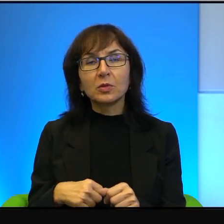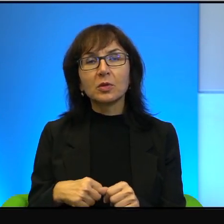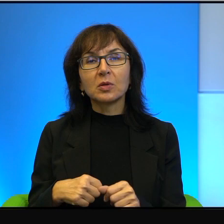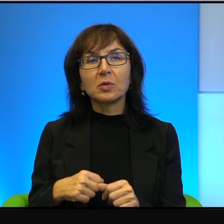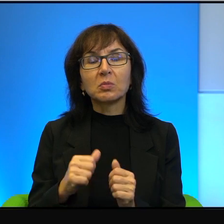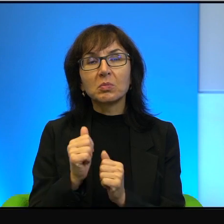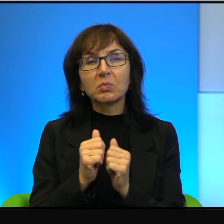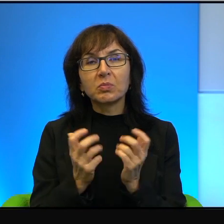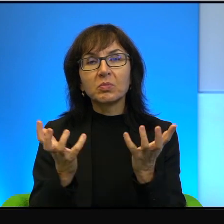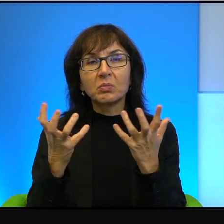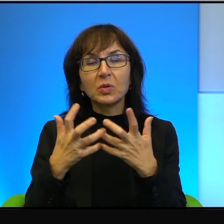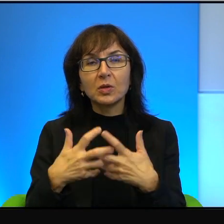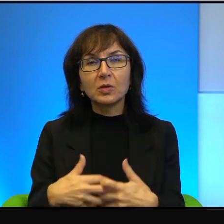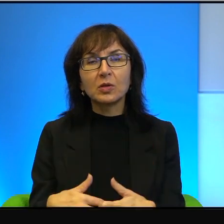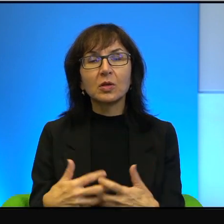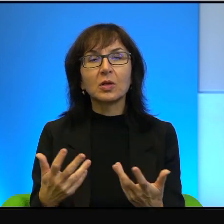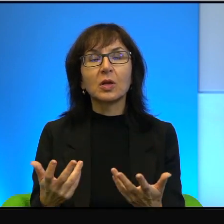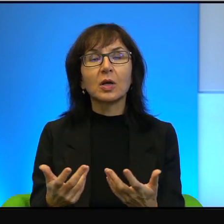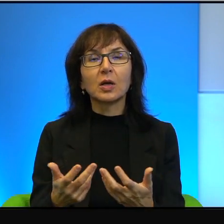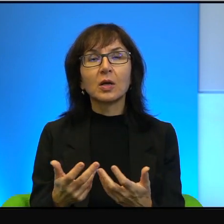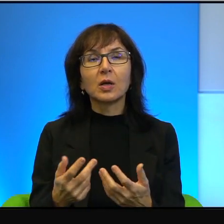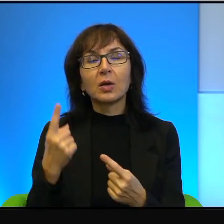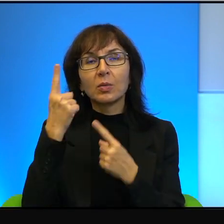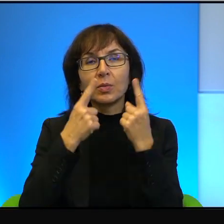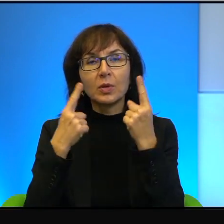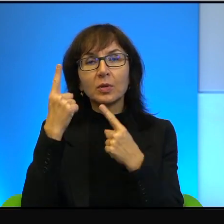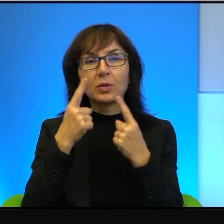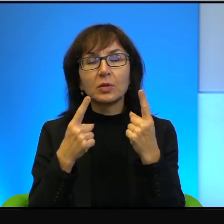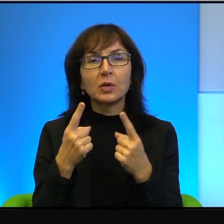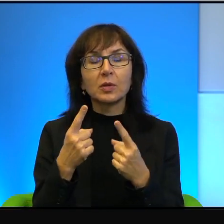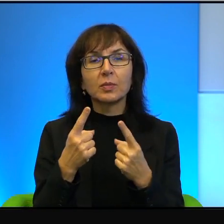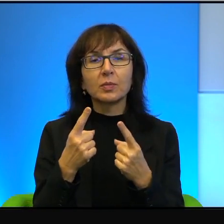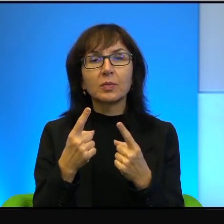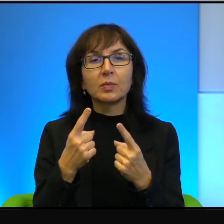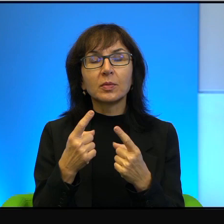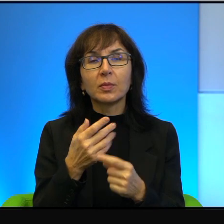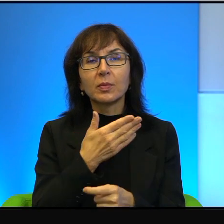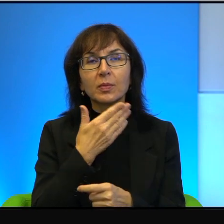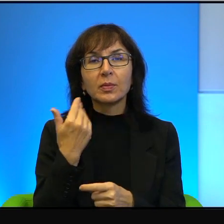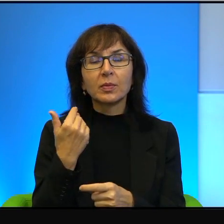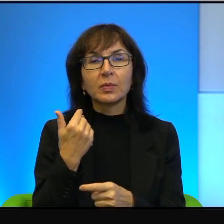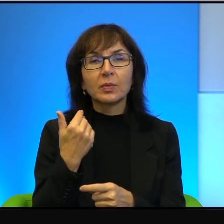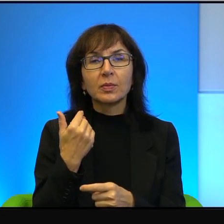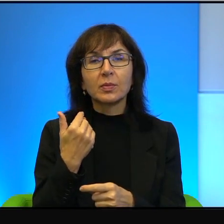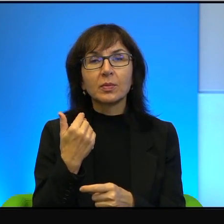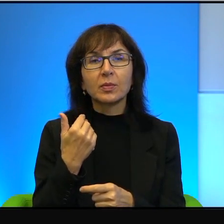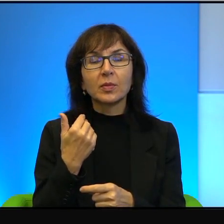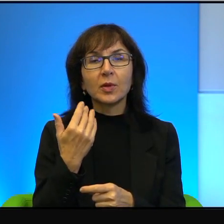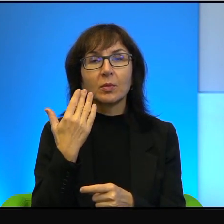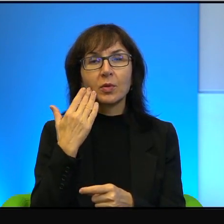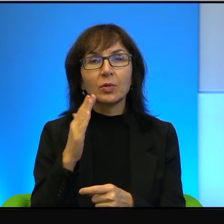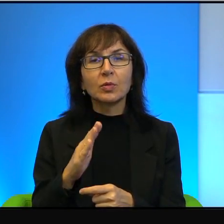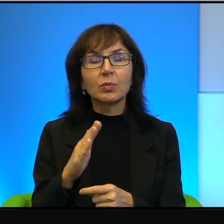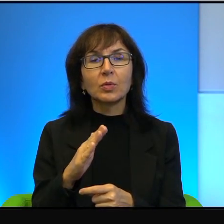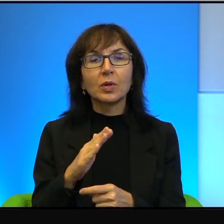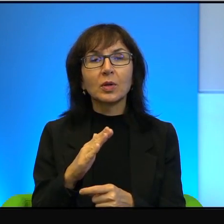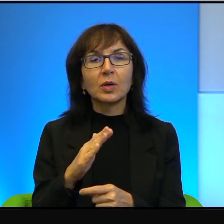bo tak mi się wydaje, że nie ma czegoś bardziej demotywującego,